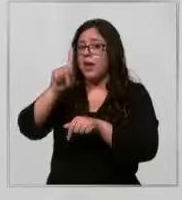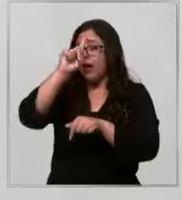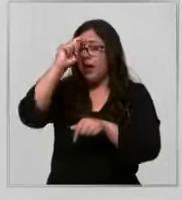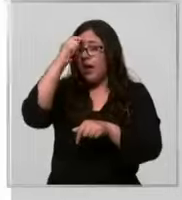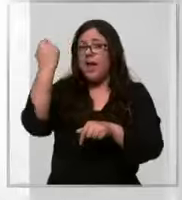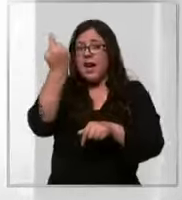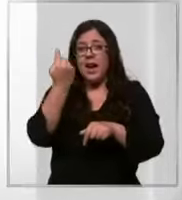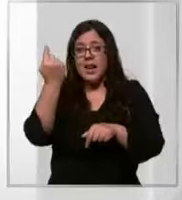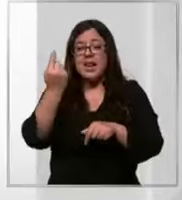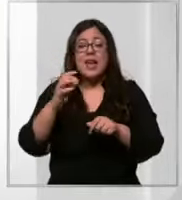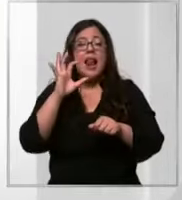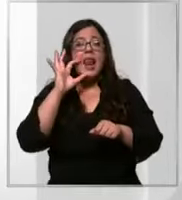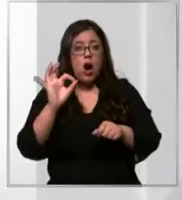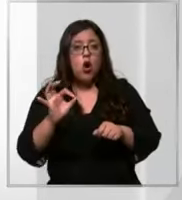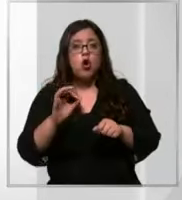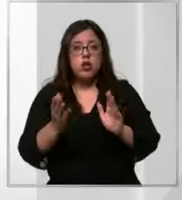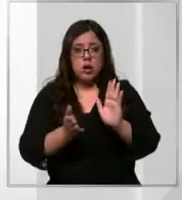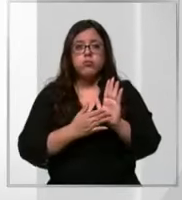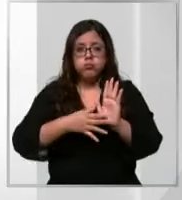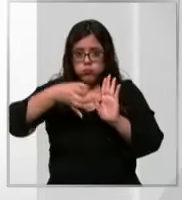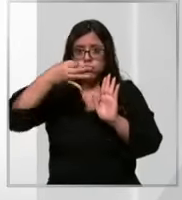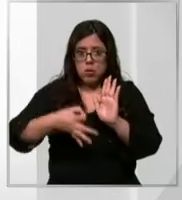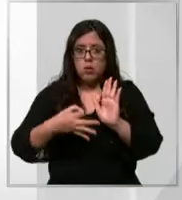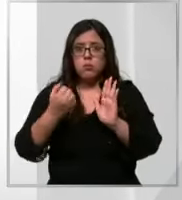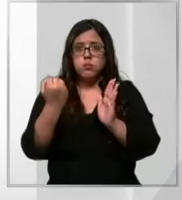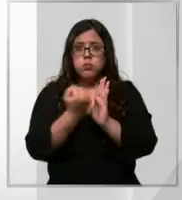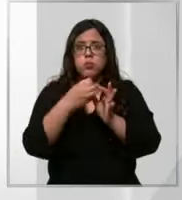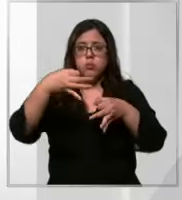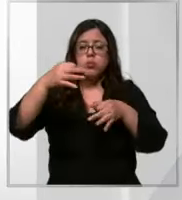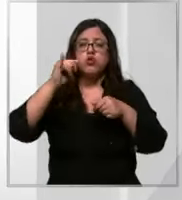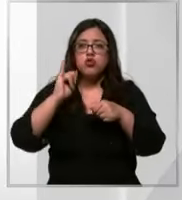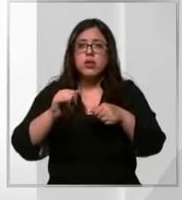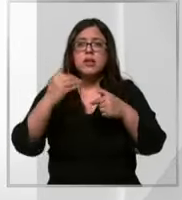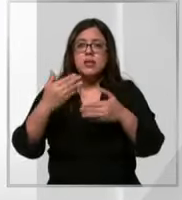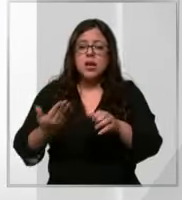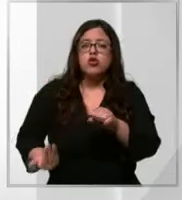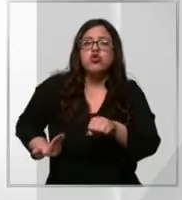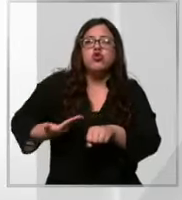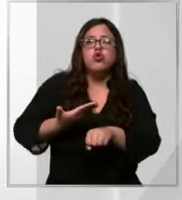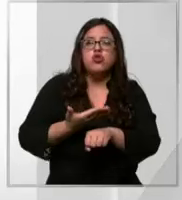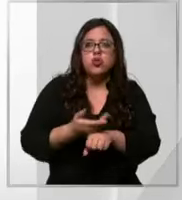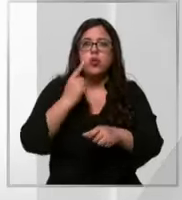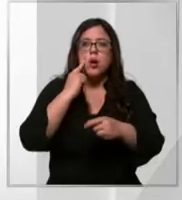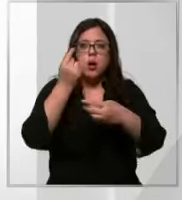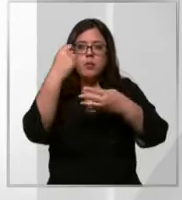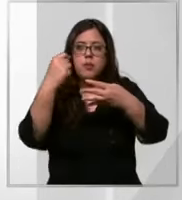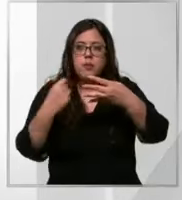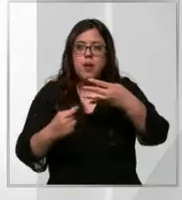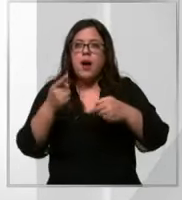actualmente acreditada e ingresó oportunamente su solicitud de evaluación para ser reacreditación